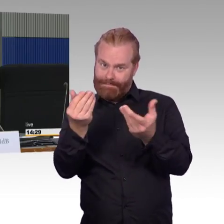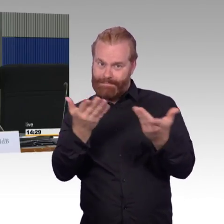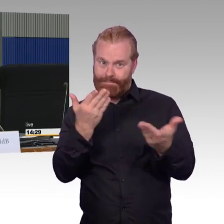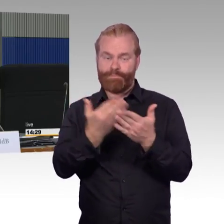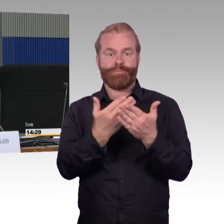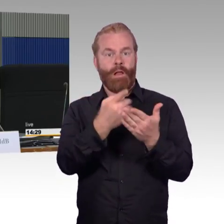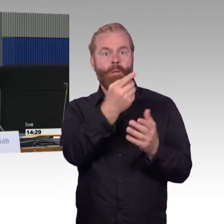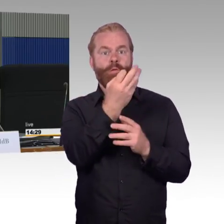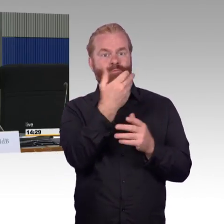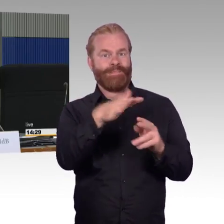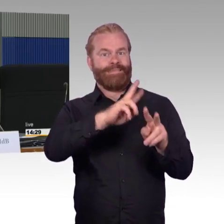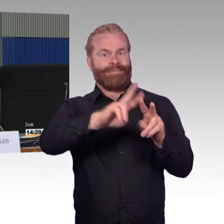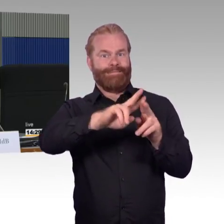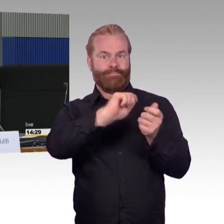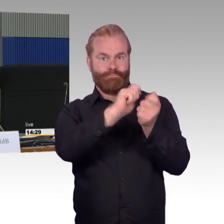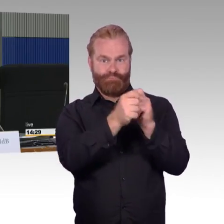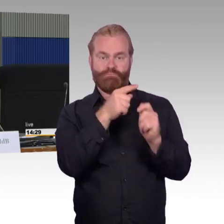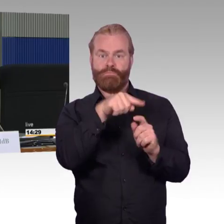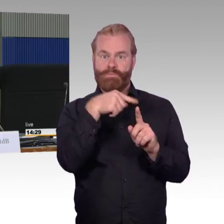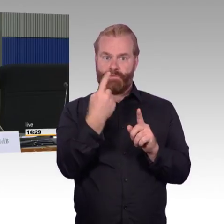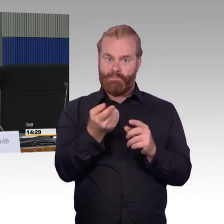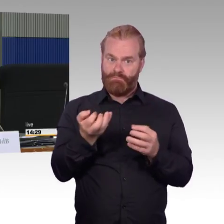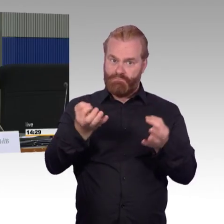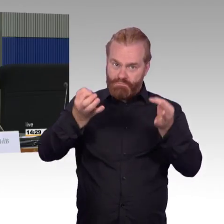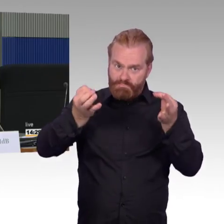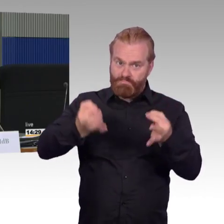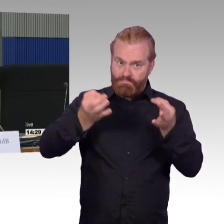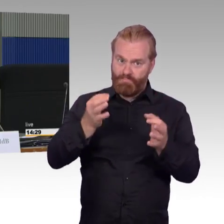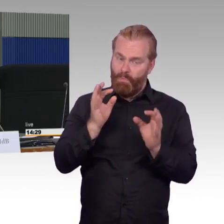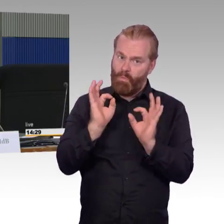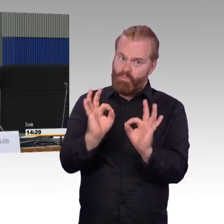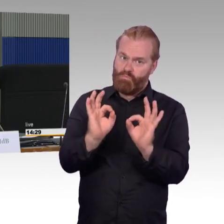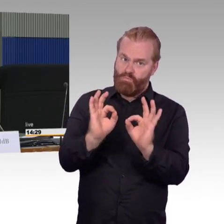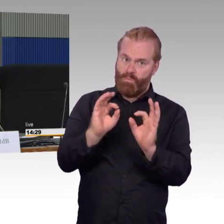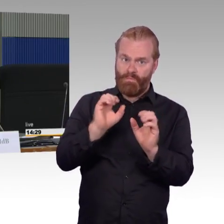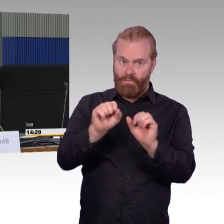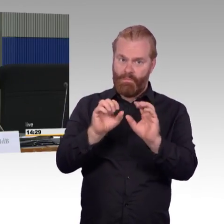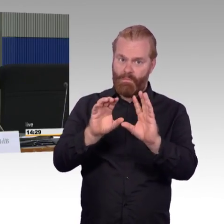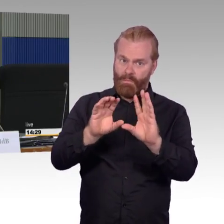oder systematische, wie sie es erkennen, Schwierigkeiten, die immer noch übrig bleiben?